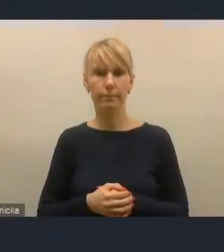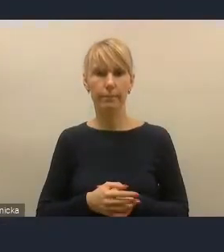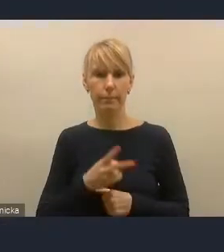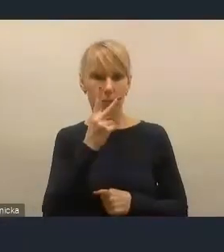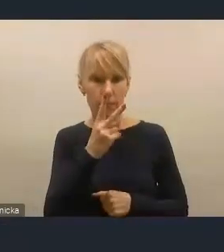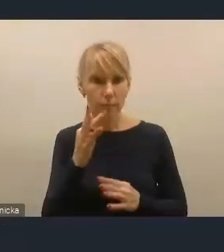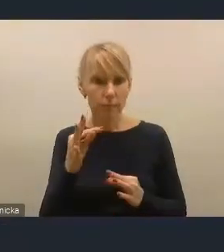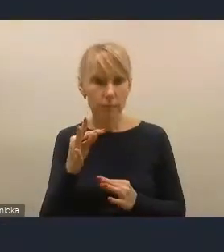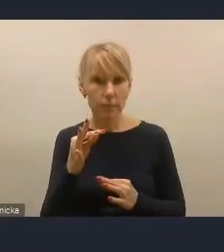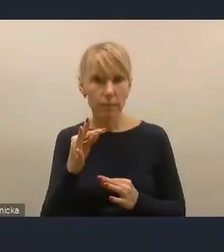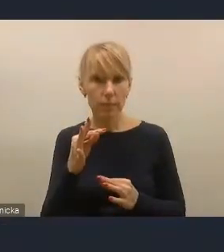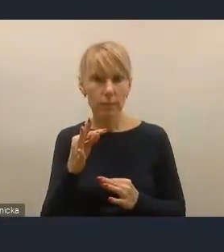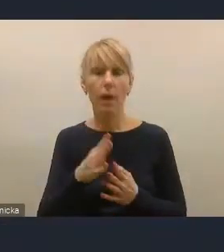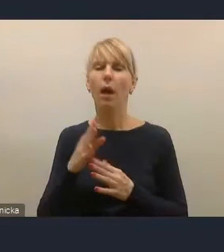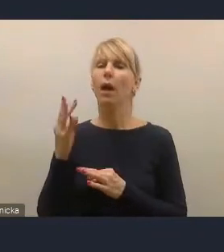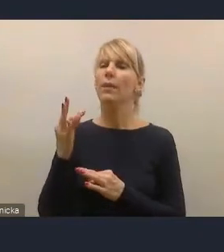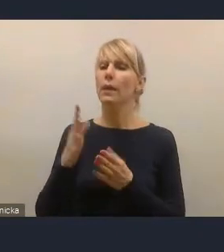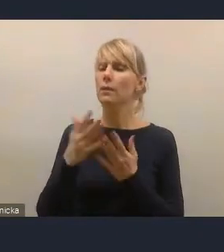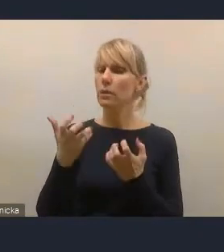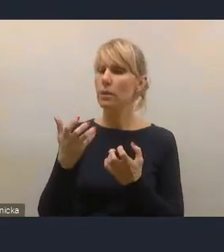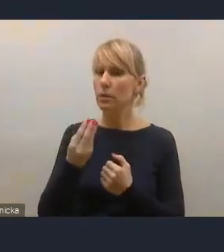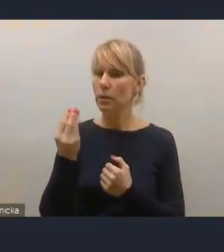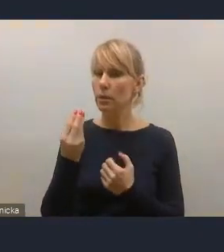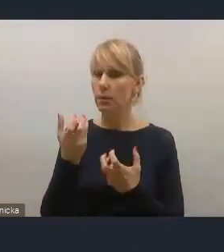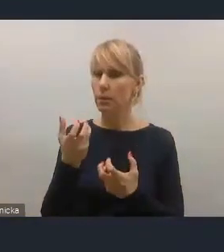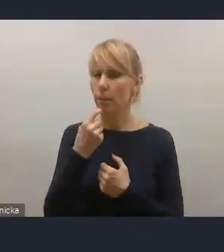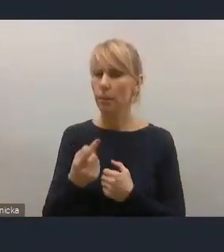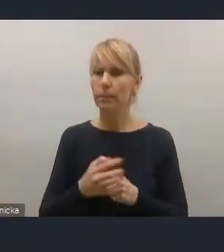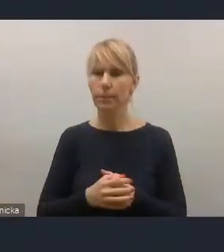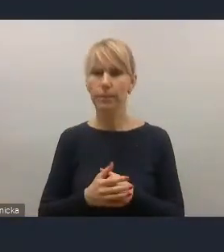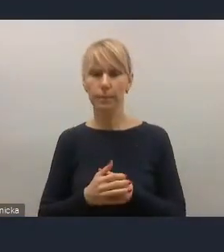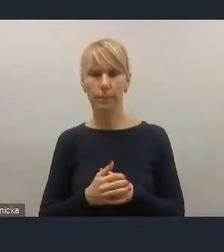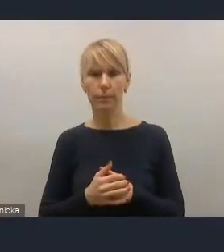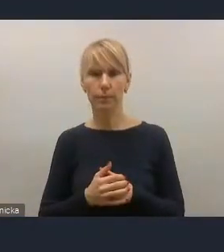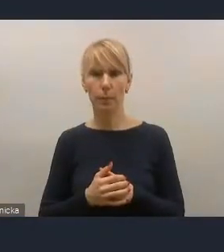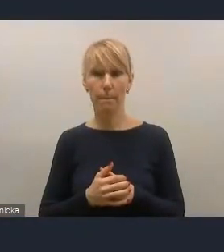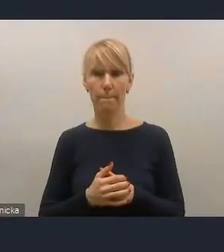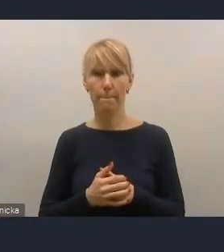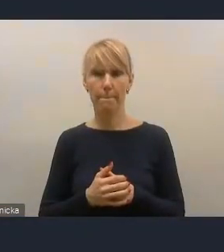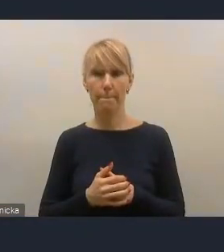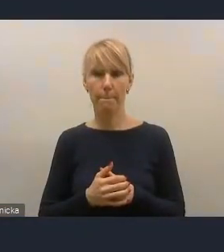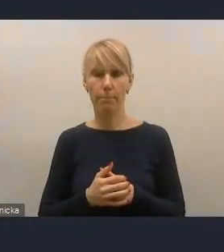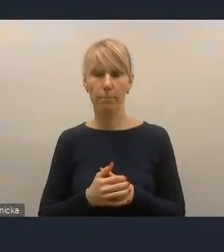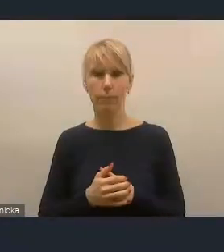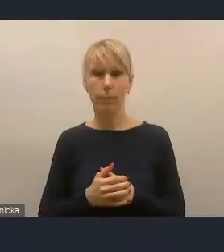Na marginesie chcę też dodać, że oczywiście ta transformacja energetyczna miast